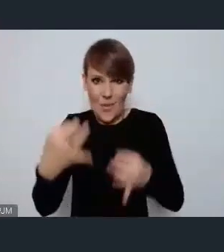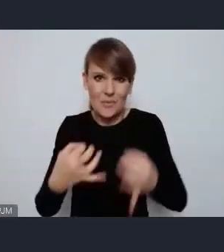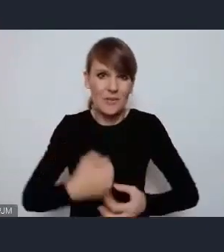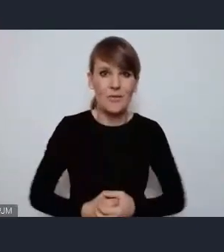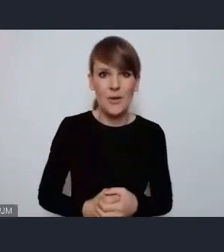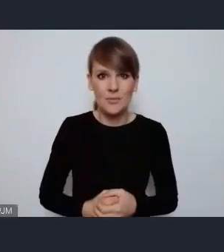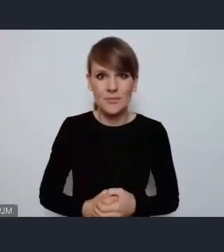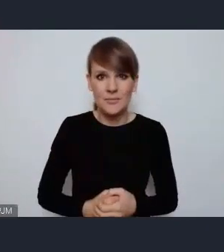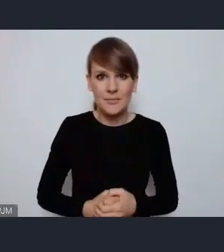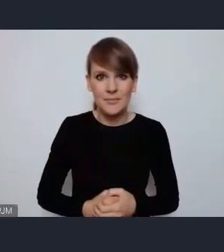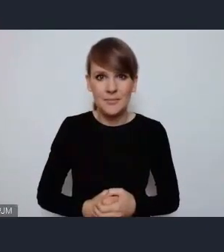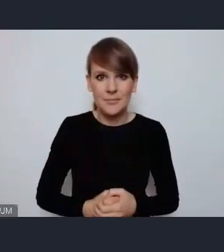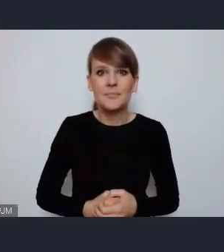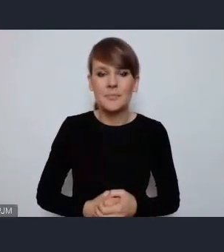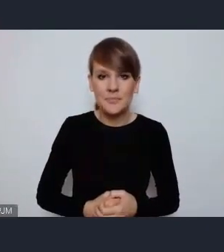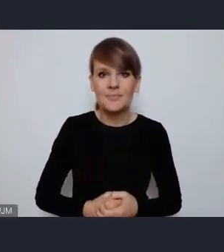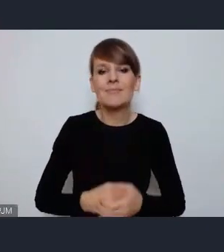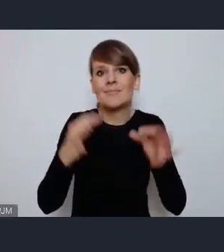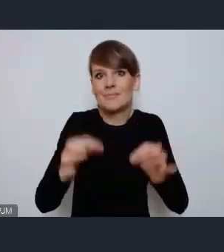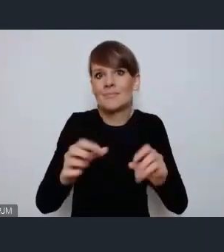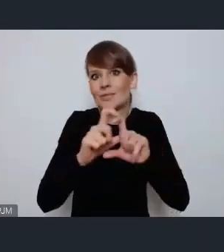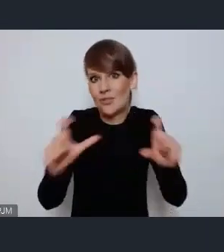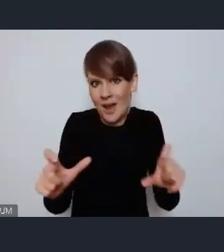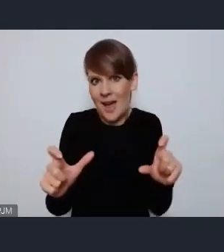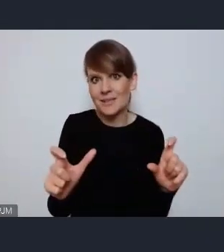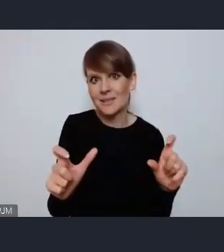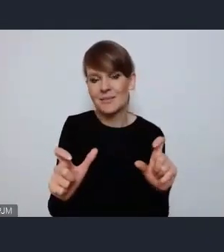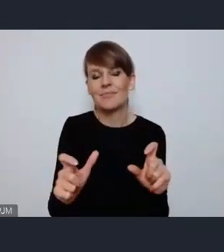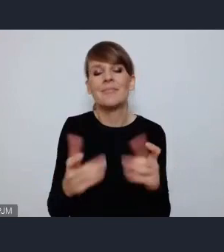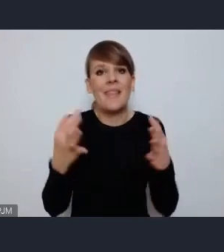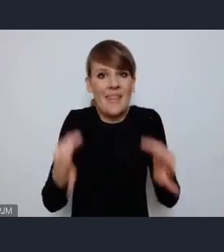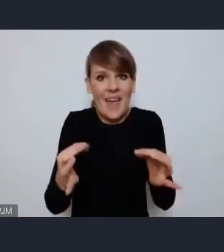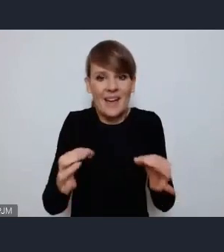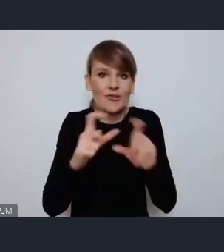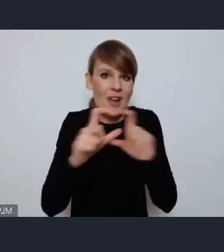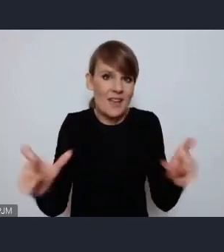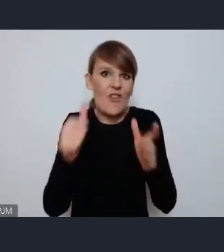szczególnie w obecnym czasie, szczególnie w czasie pandemii,